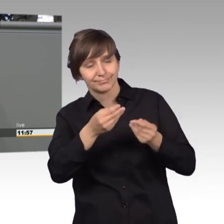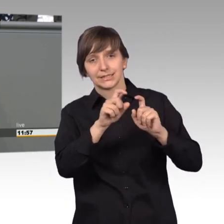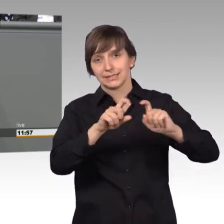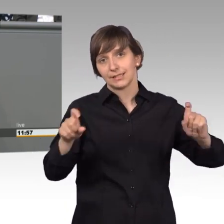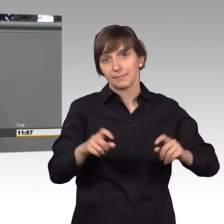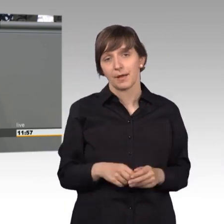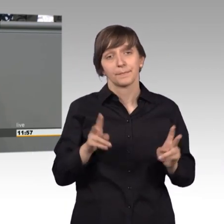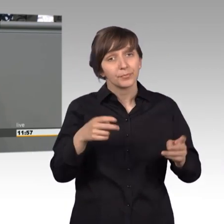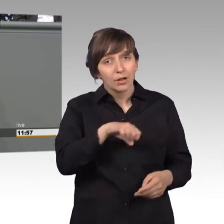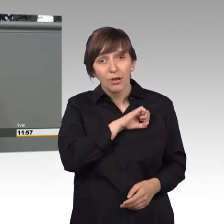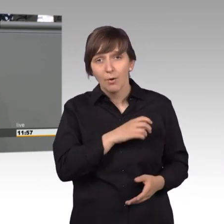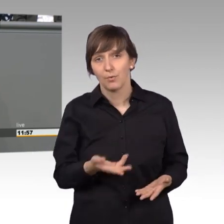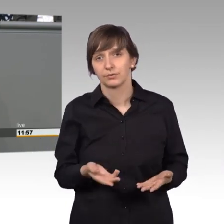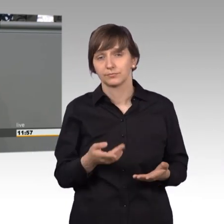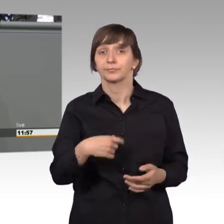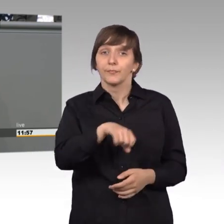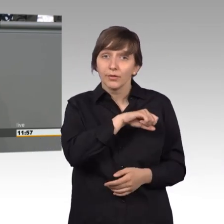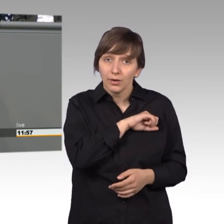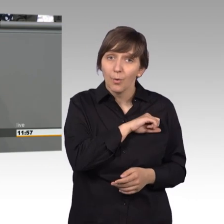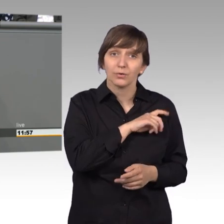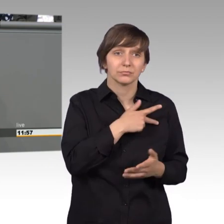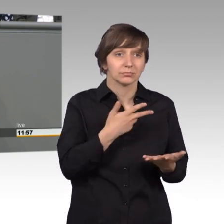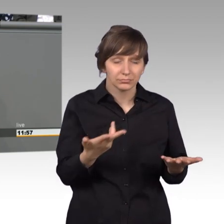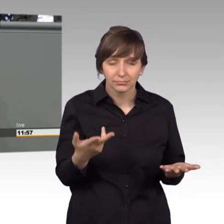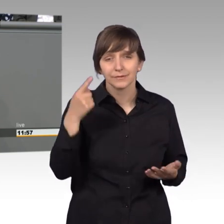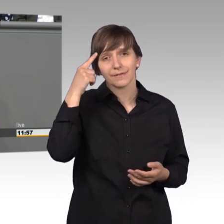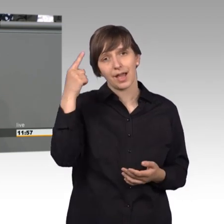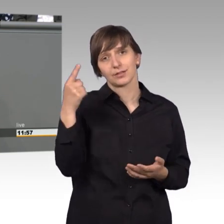sich lohnt um das Anliegen zu kümmern, sage ich mit der Erfahrung